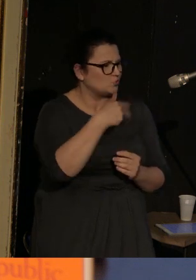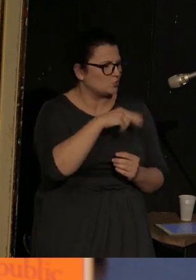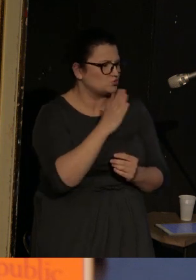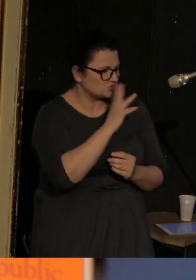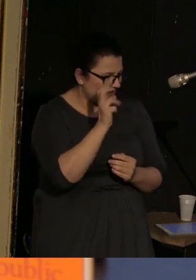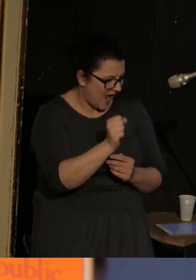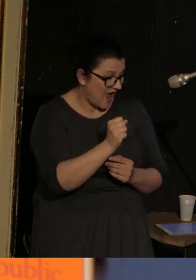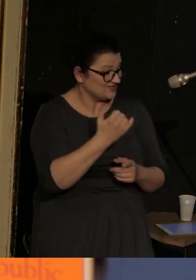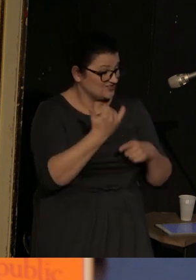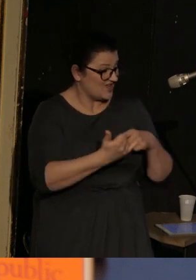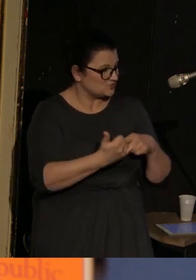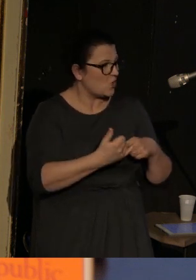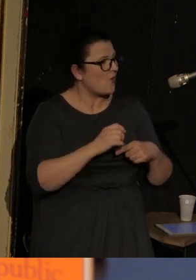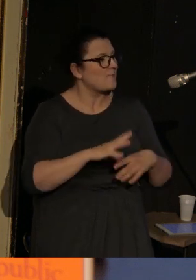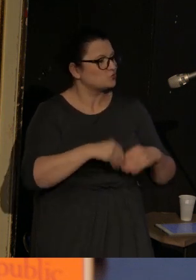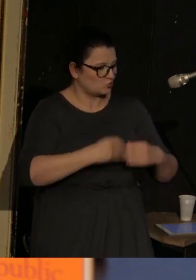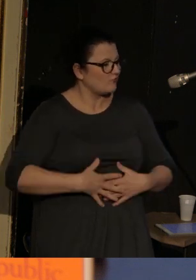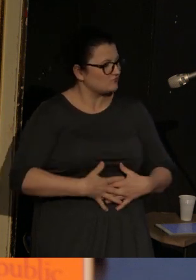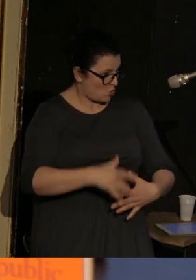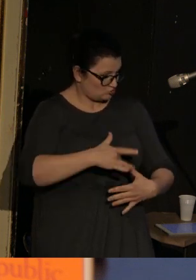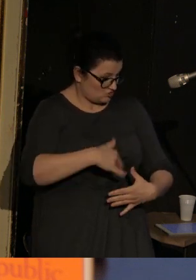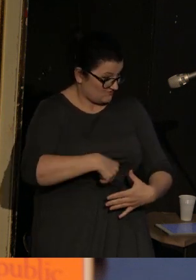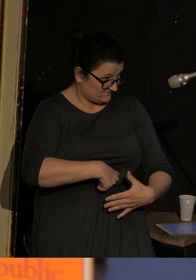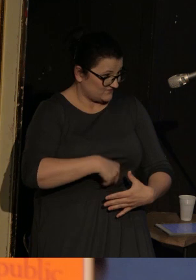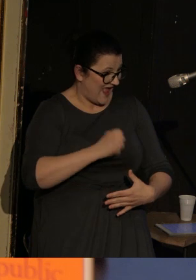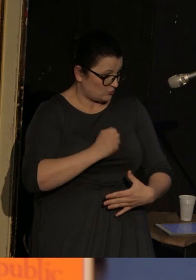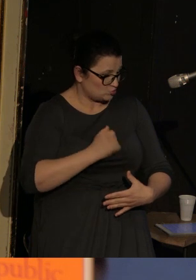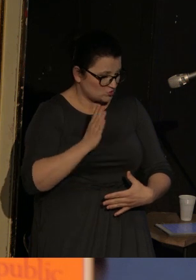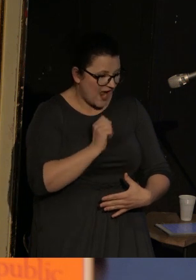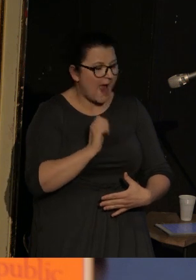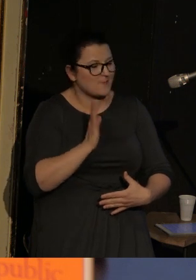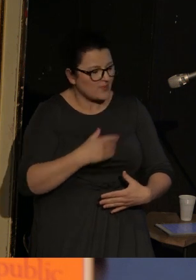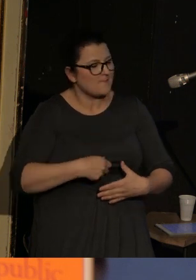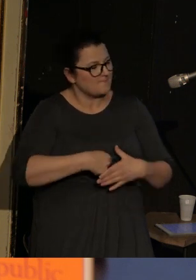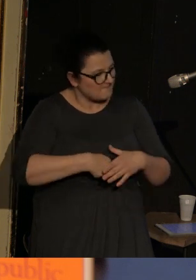i to dziecko najpierw jest w brzuchu, a potem już powoli zaczyna z tego brzucha wypełzać